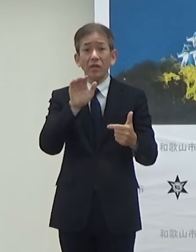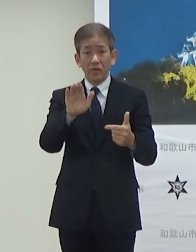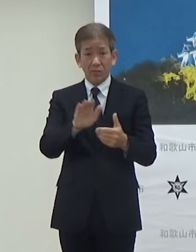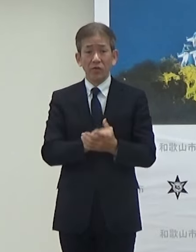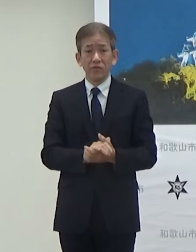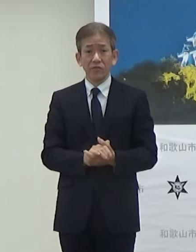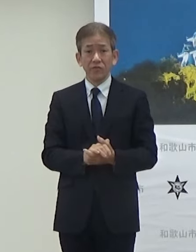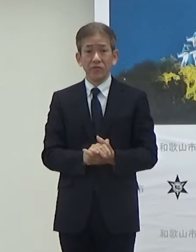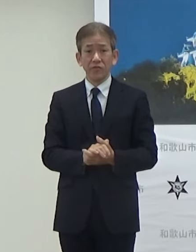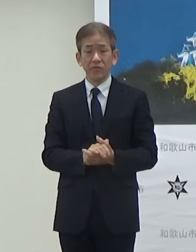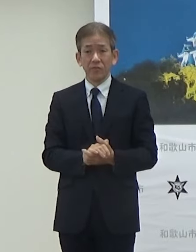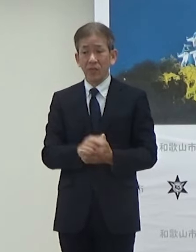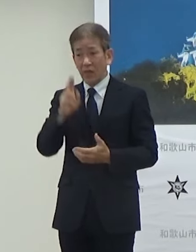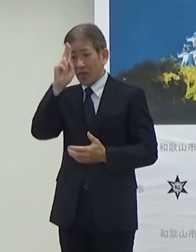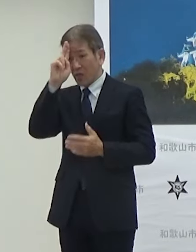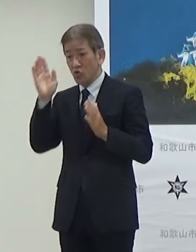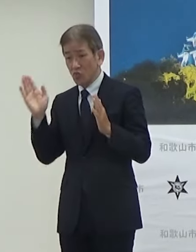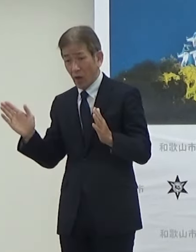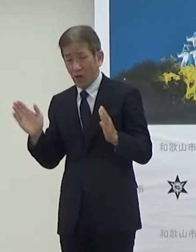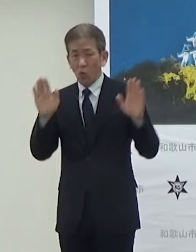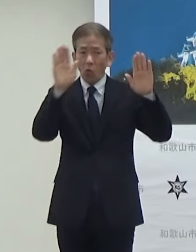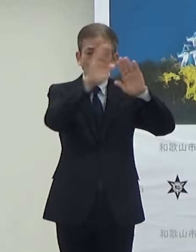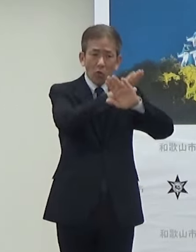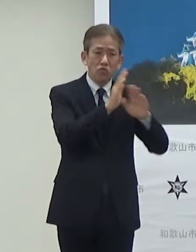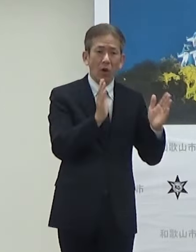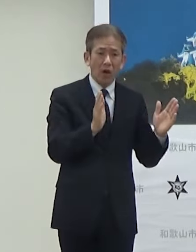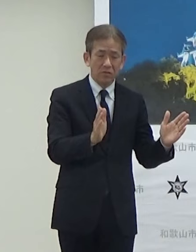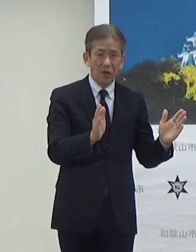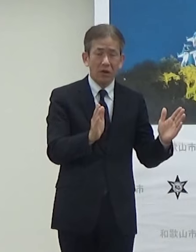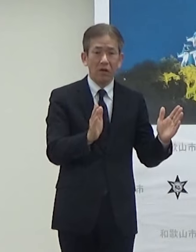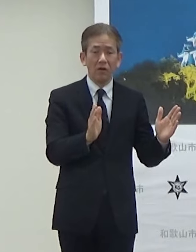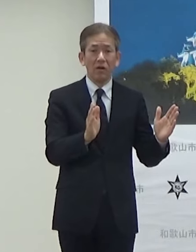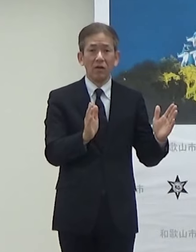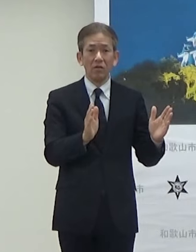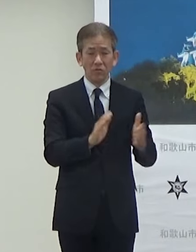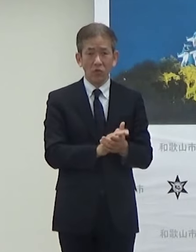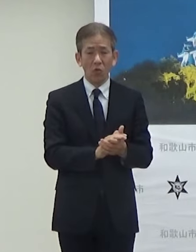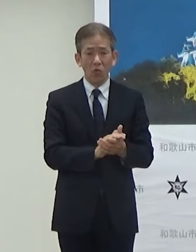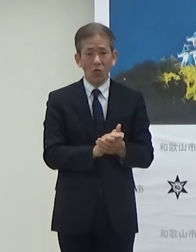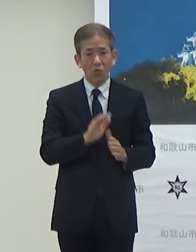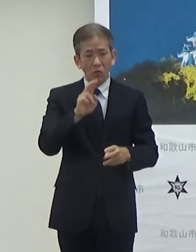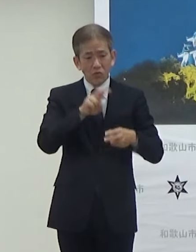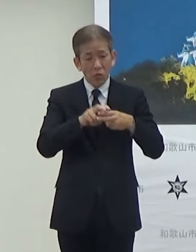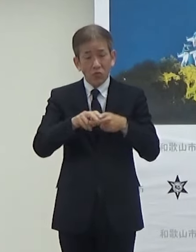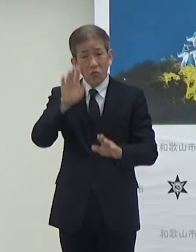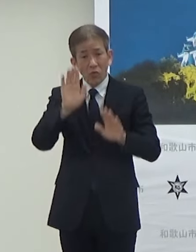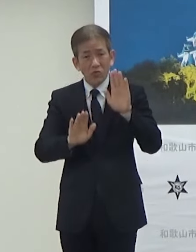できたらですね昼と夜間の状況っていうのを把握したい